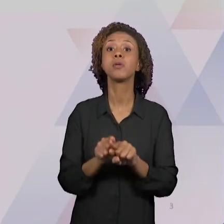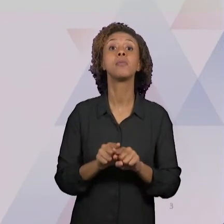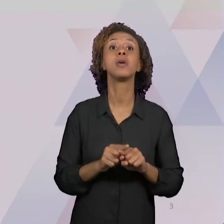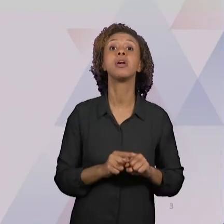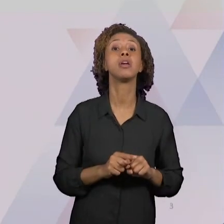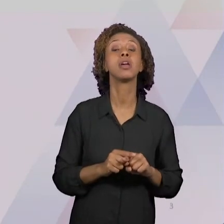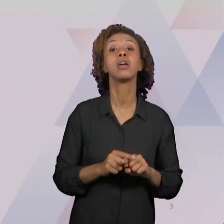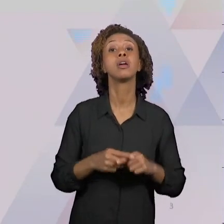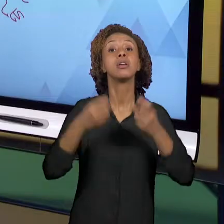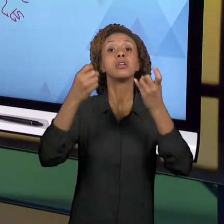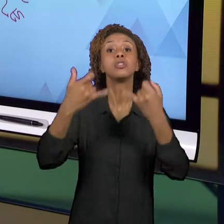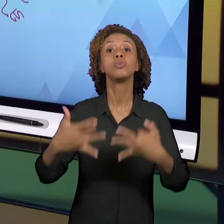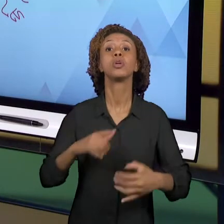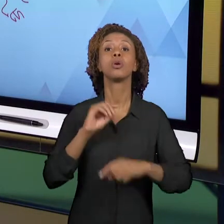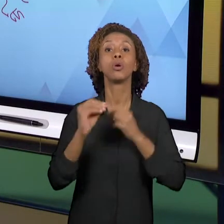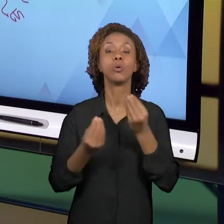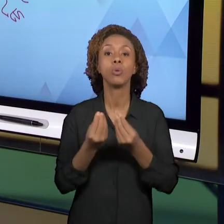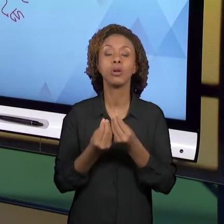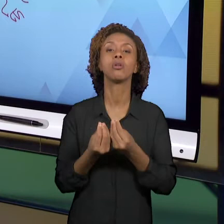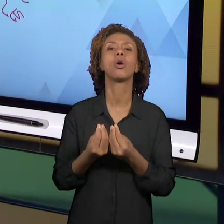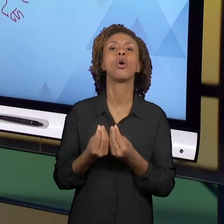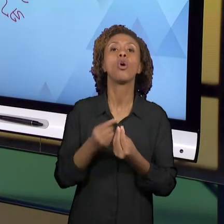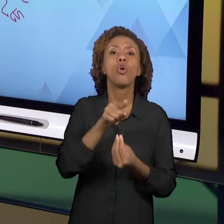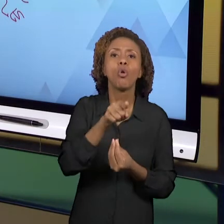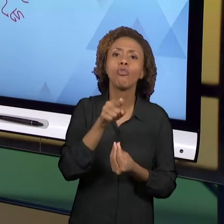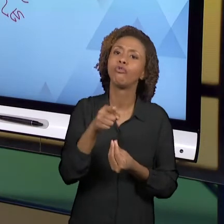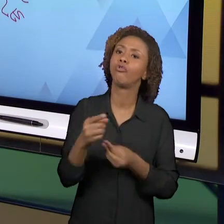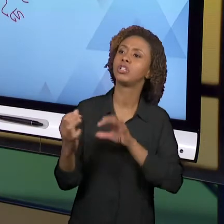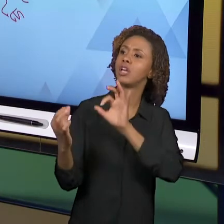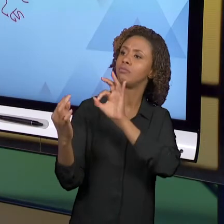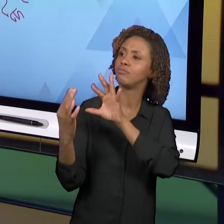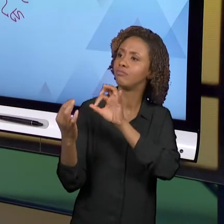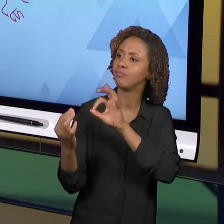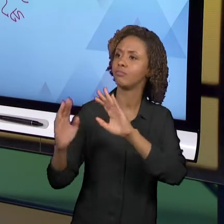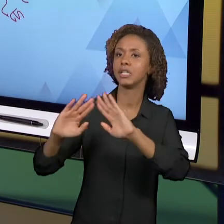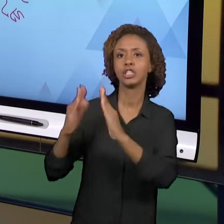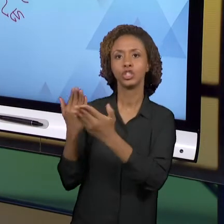ESCOLA, PARA OS ALUNOS E, TAMBÉM, PARA VOCÊ